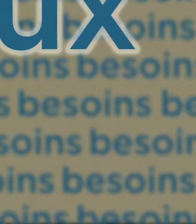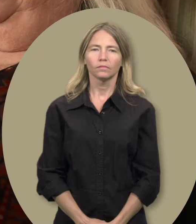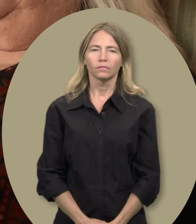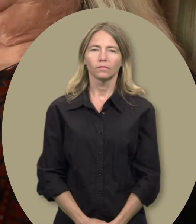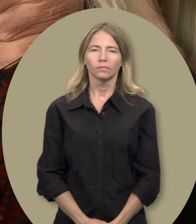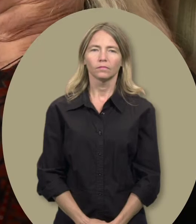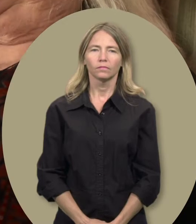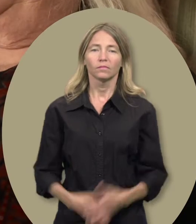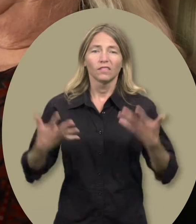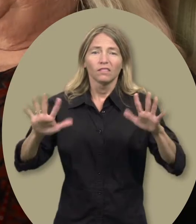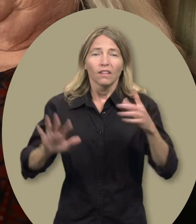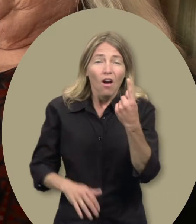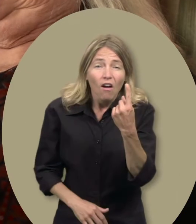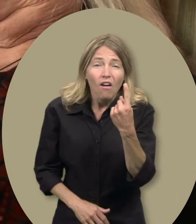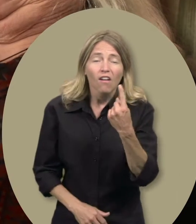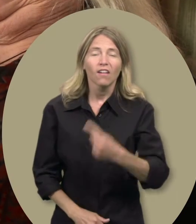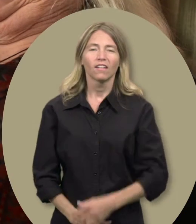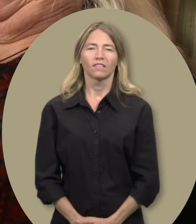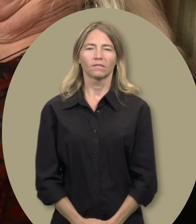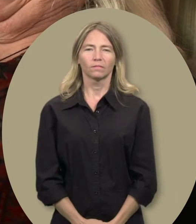Gwen : Juste un?